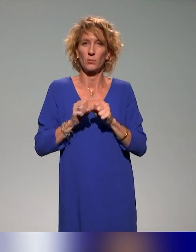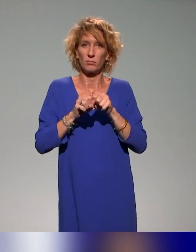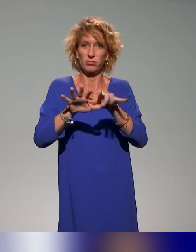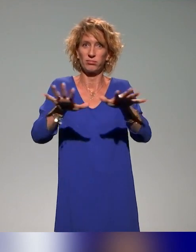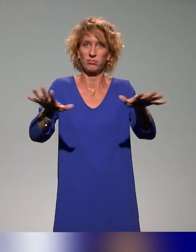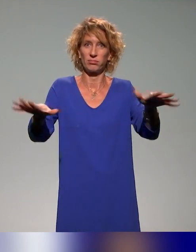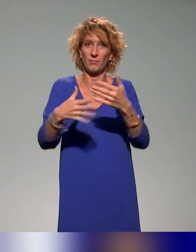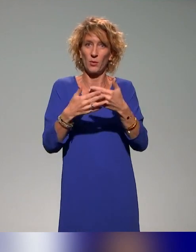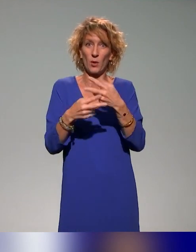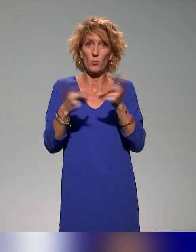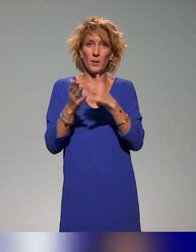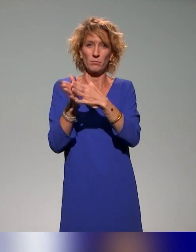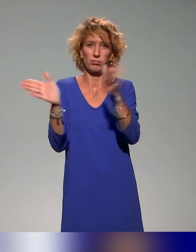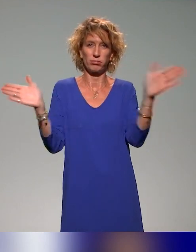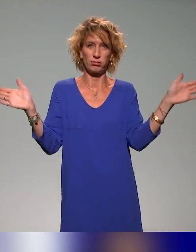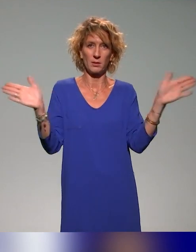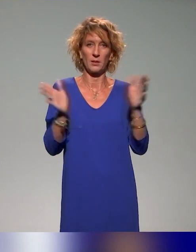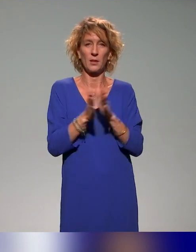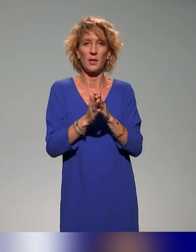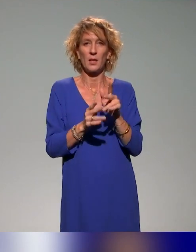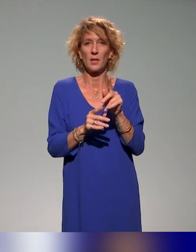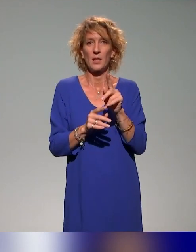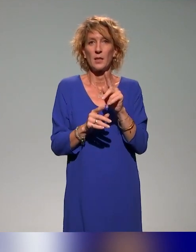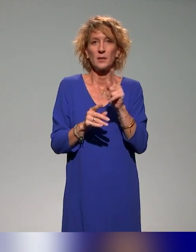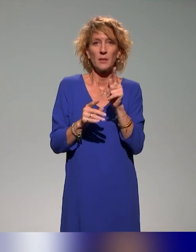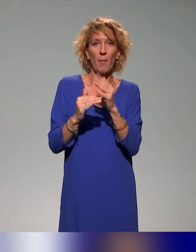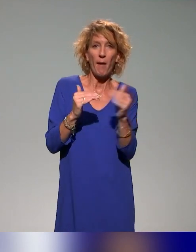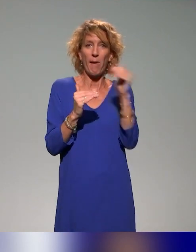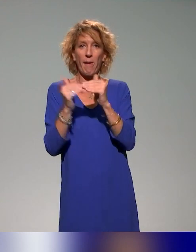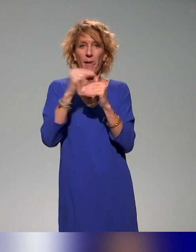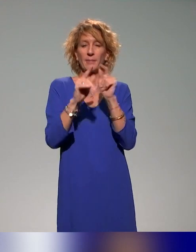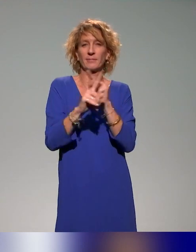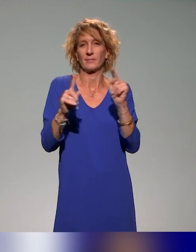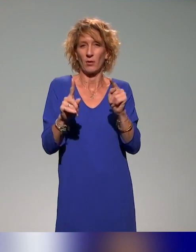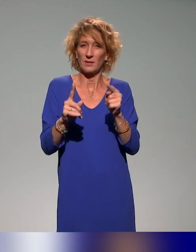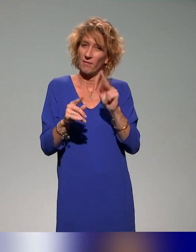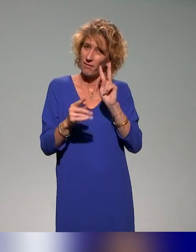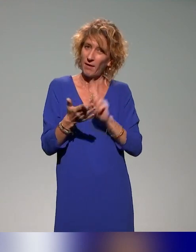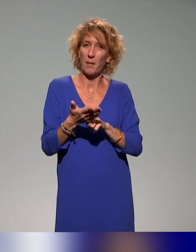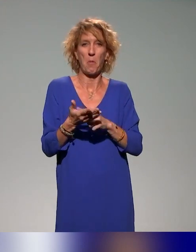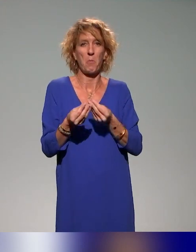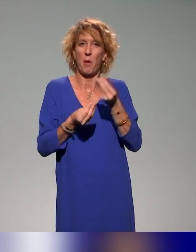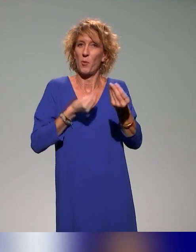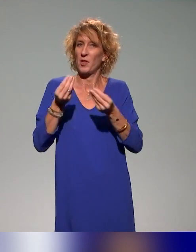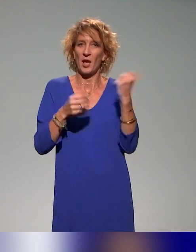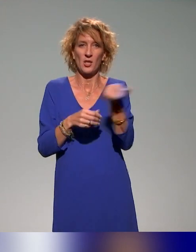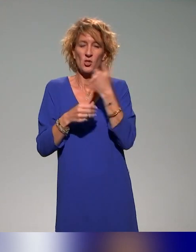C'est vraiment une discipline transversale et pas une couche de plus dans une association. Donc le 22 novembre, et puis autrement, c'est un sujet